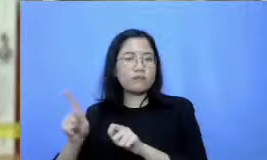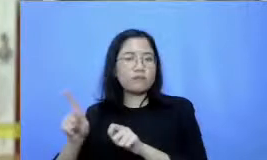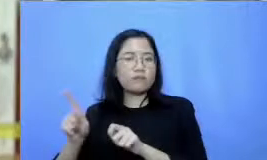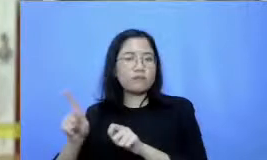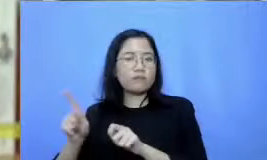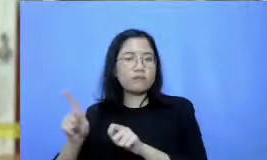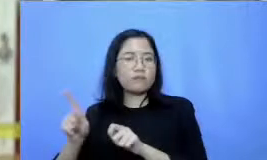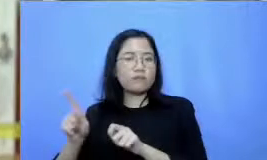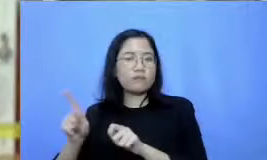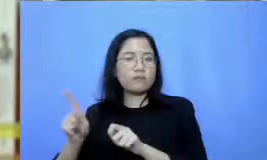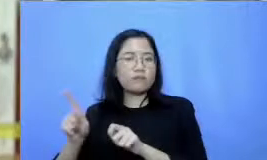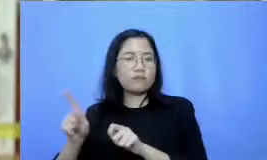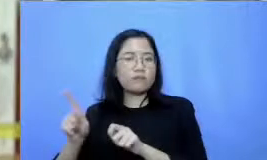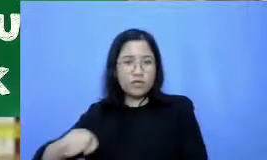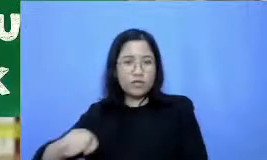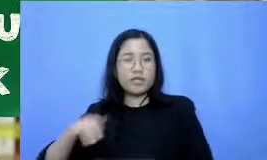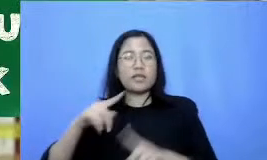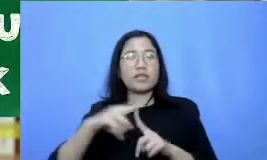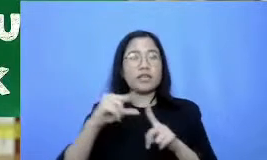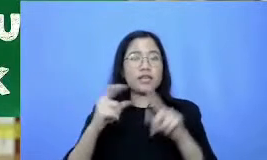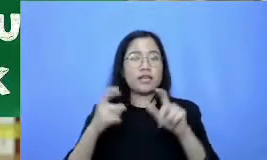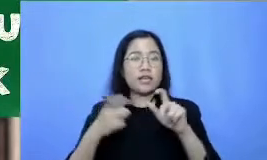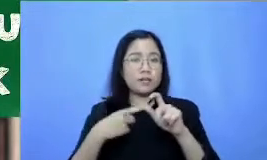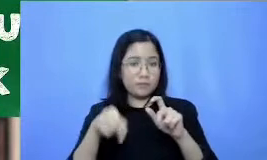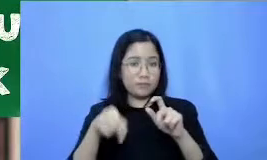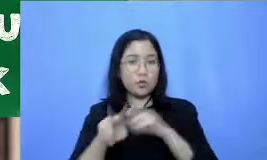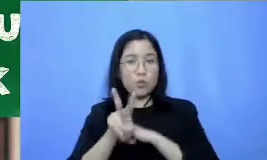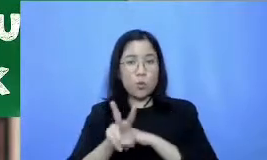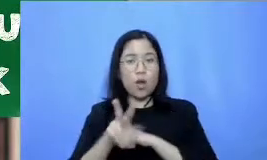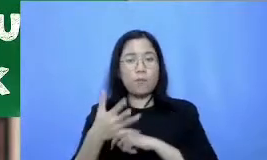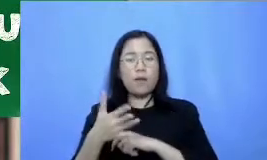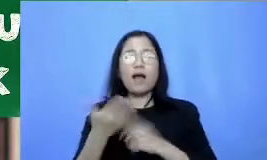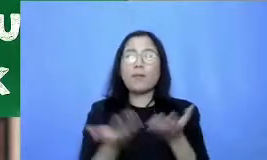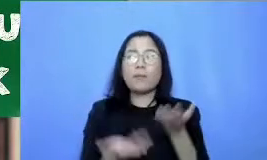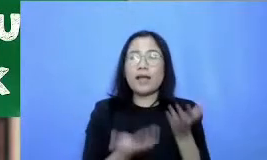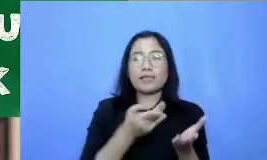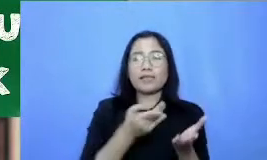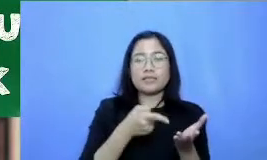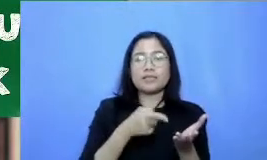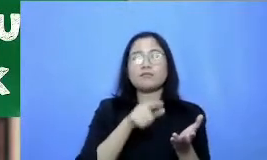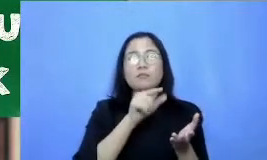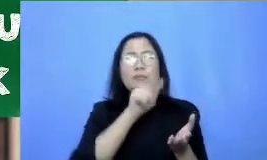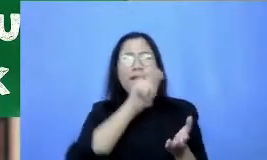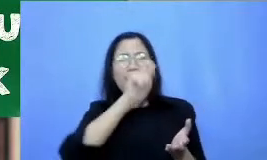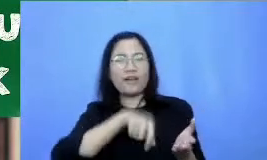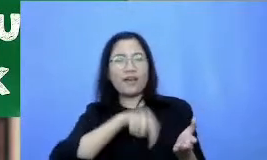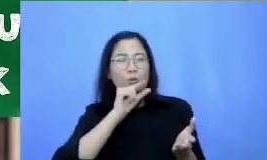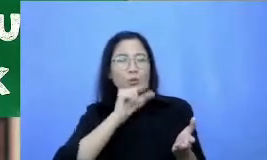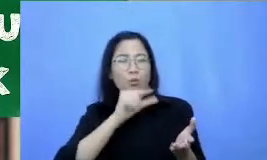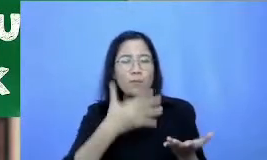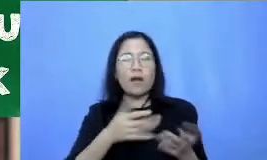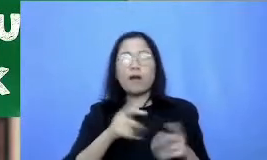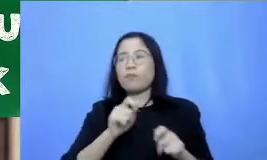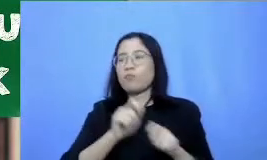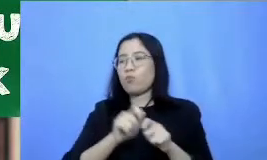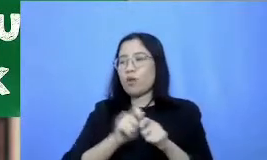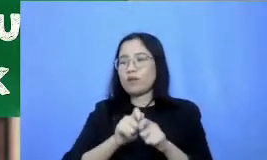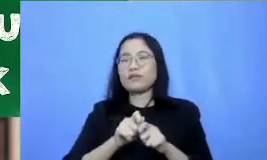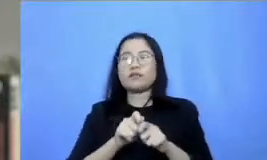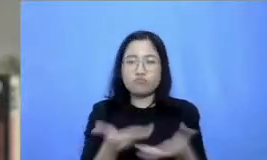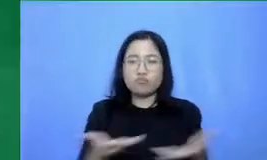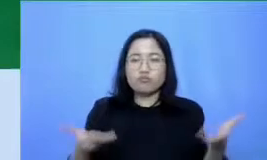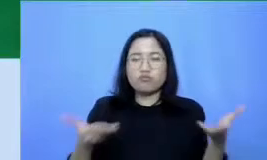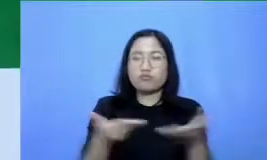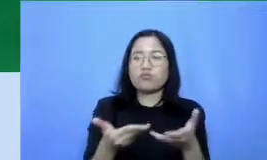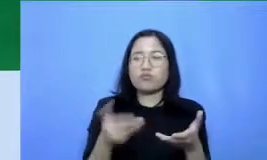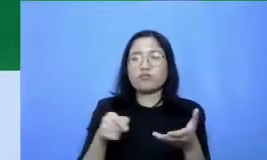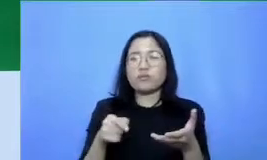buatkan aplikasi-aplikasi ini untuk menciptakan skenario kegiatan belajar-mengajar terbaik dorong